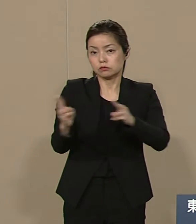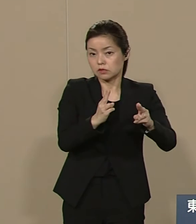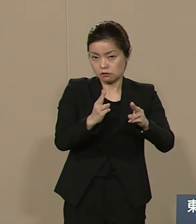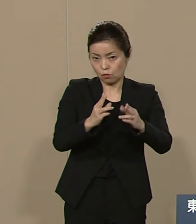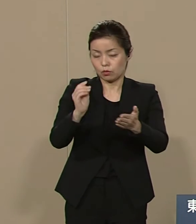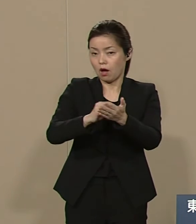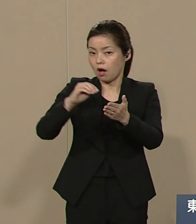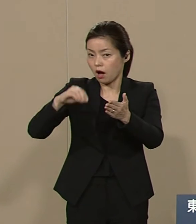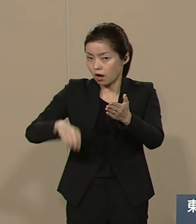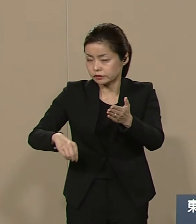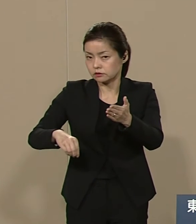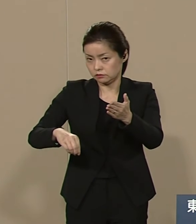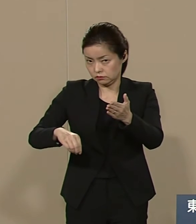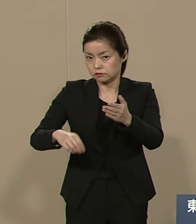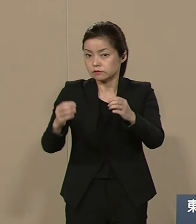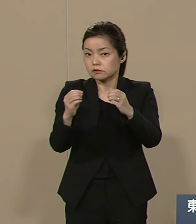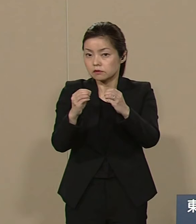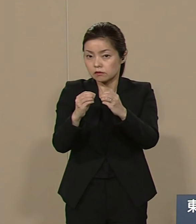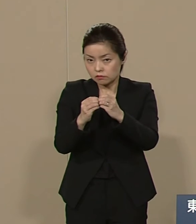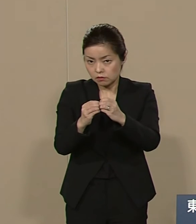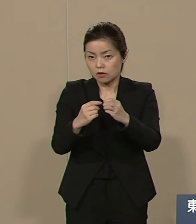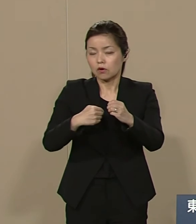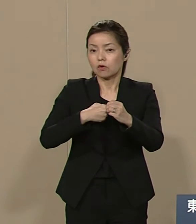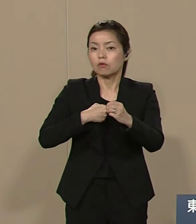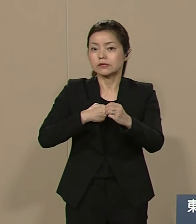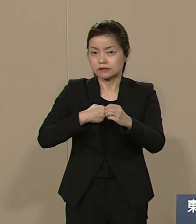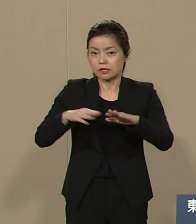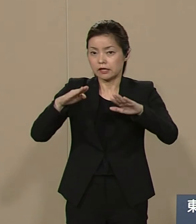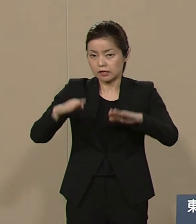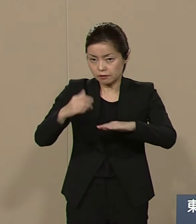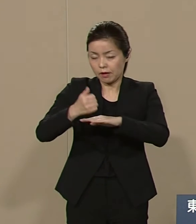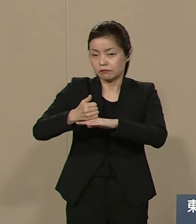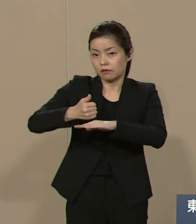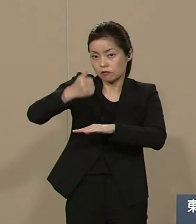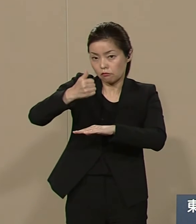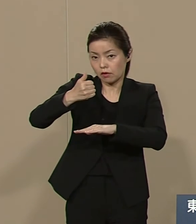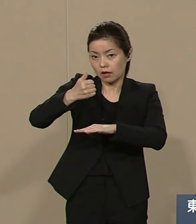私は 今上陛下を初代大統領に と考えております